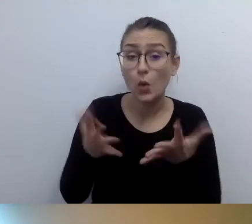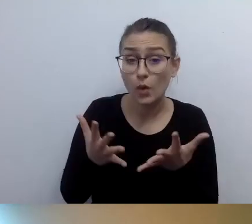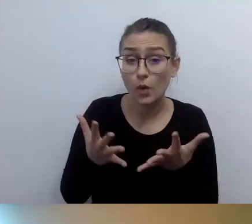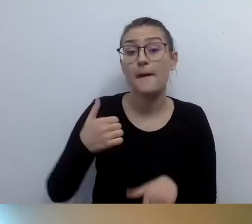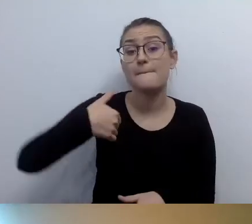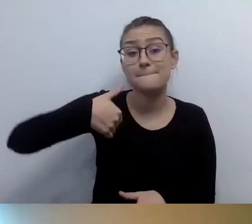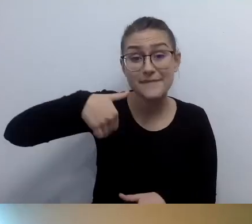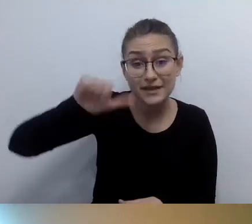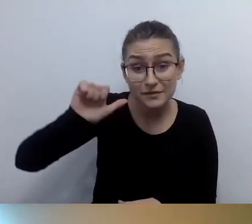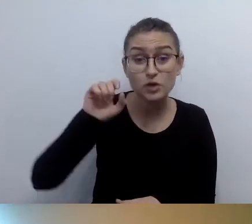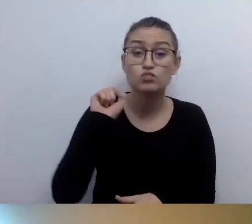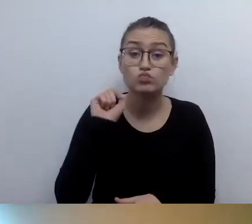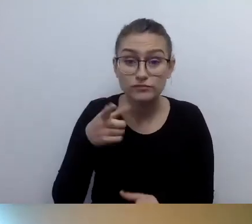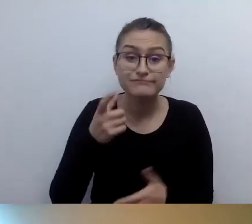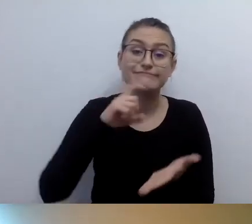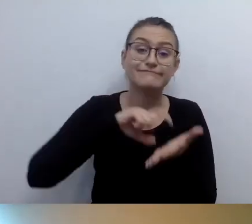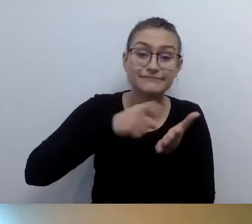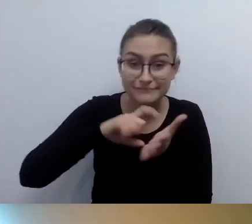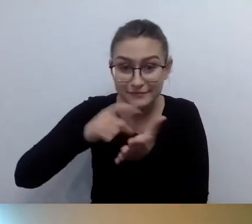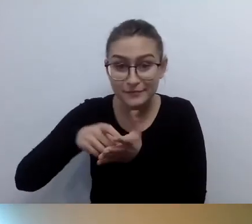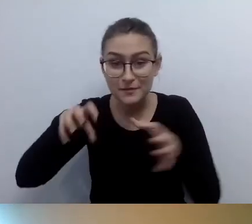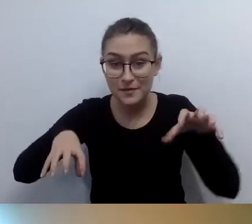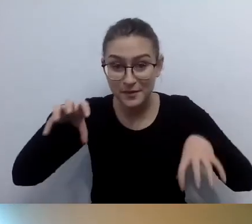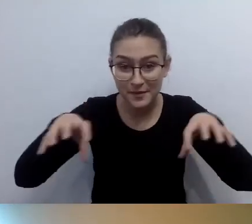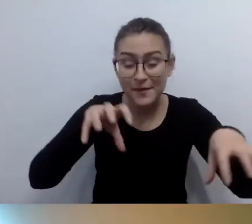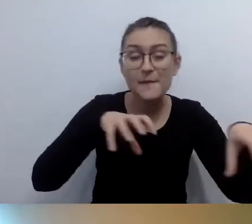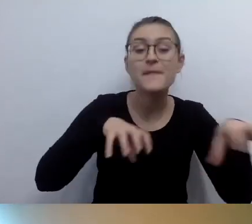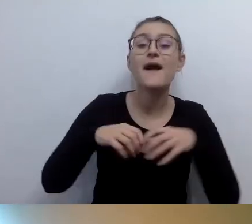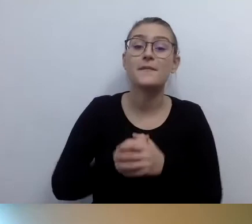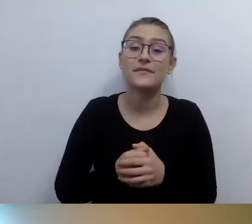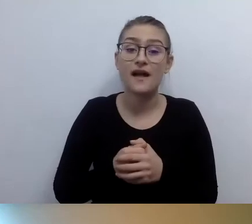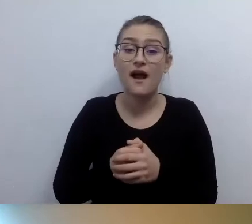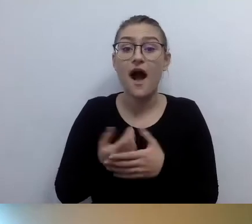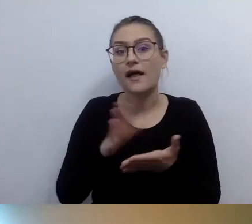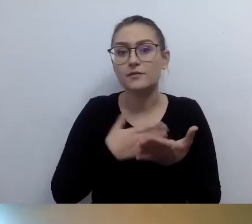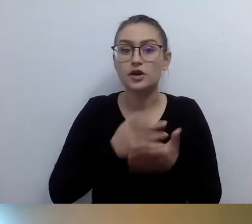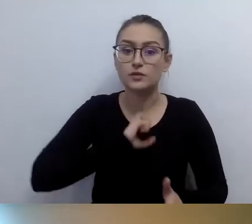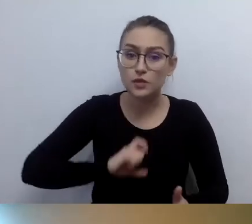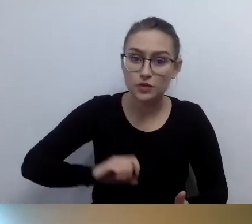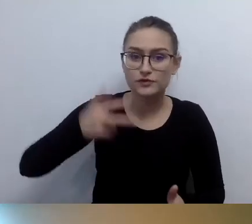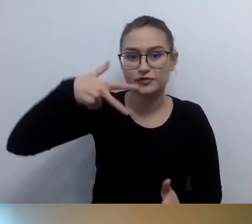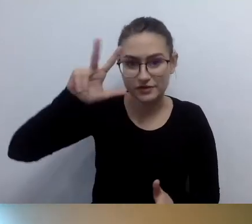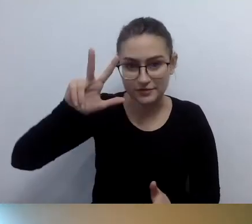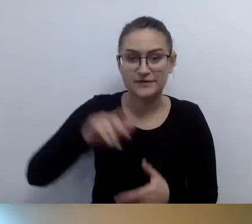A pomieszczenia biurowe są na trzecim piętrze. Bardzo ważne: